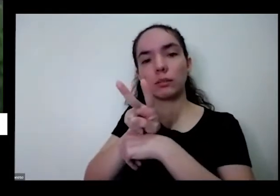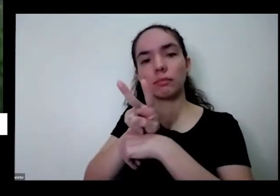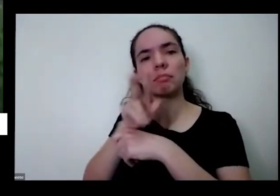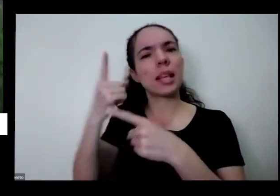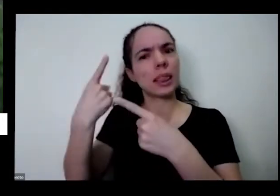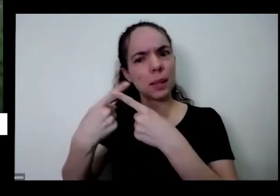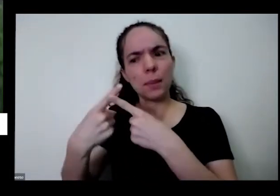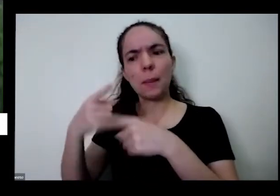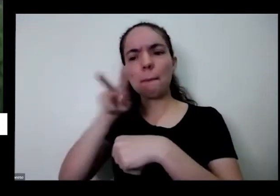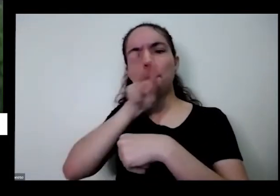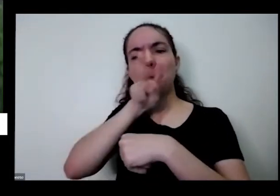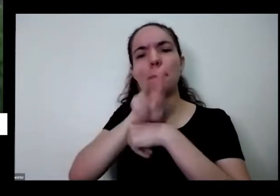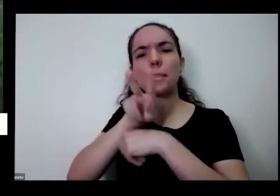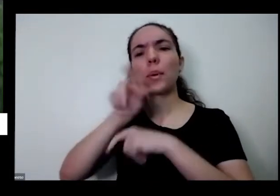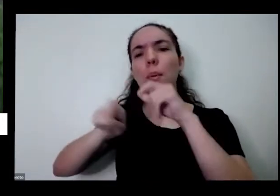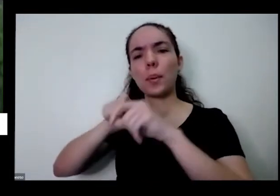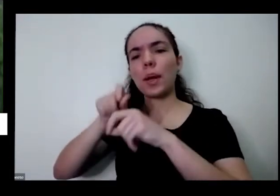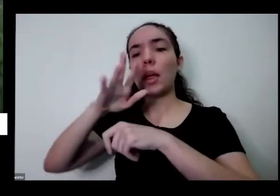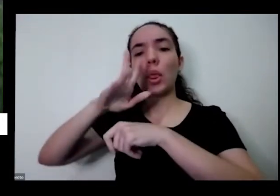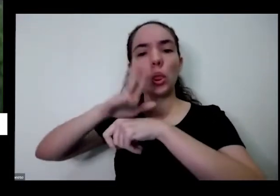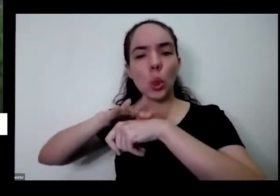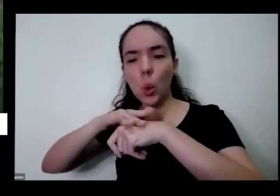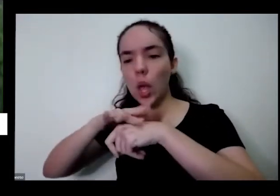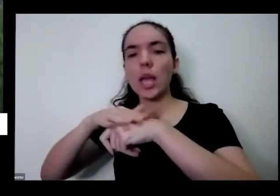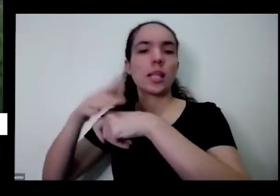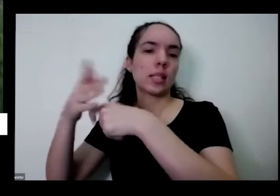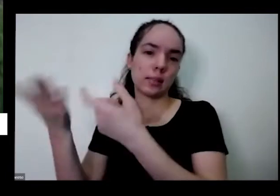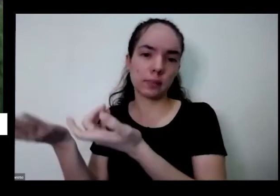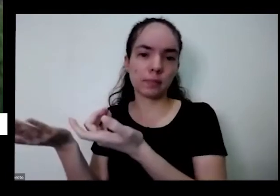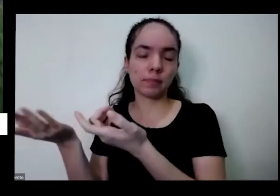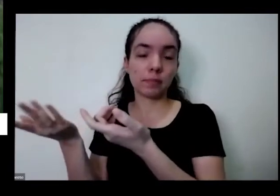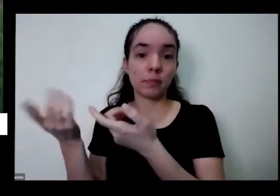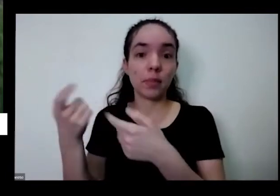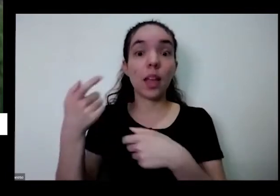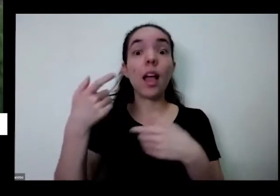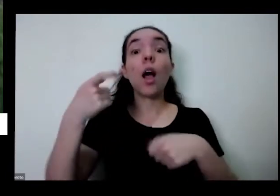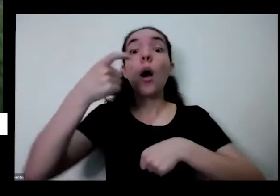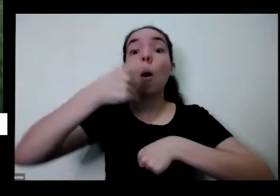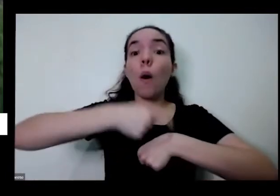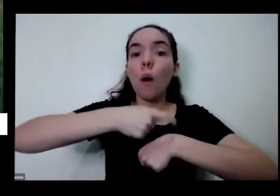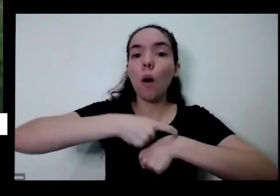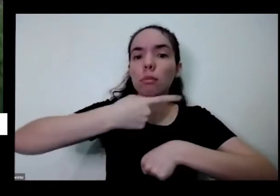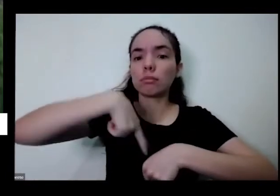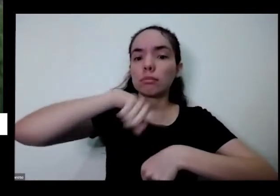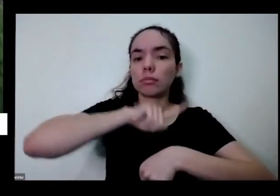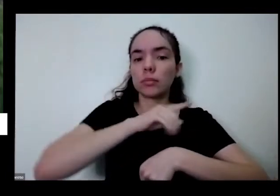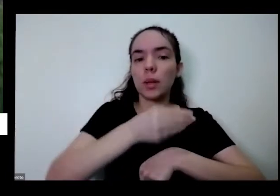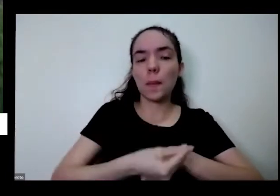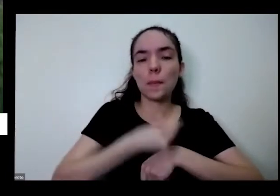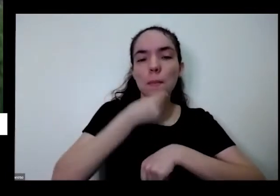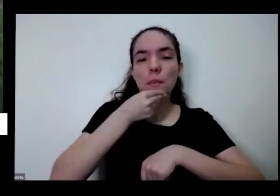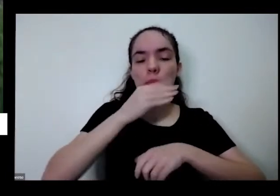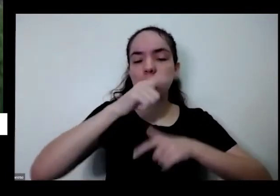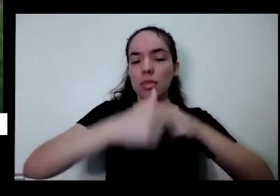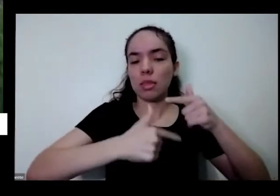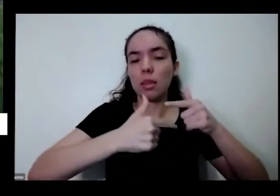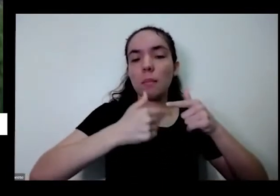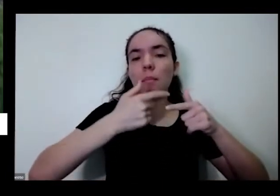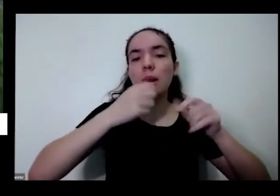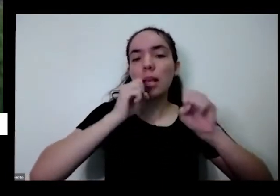e aí é hora que eu era hora de trabalhar com as crianças na escola sobre como que a gente